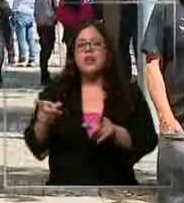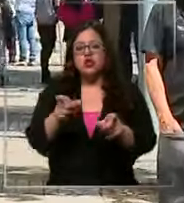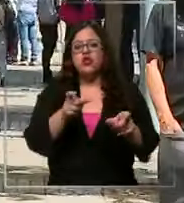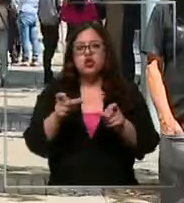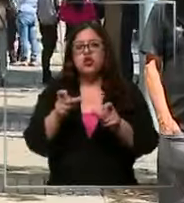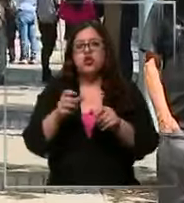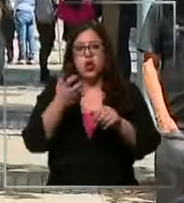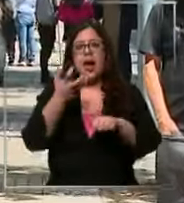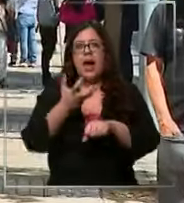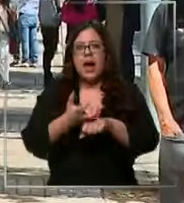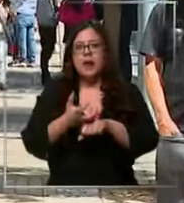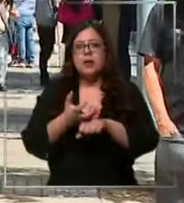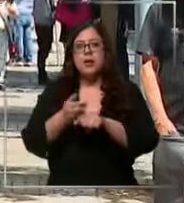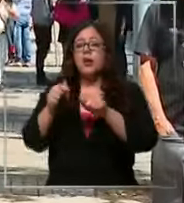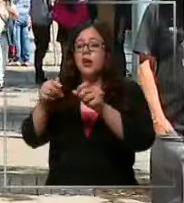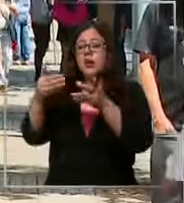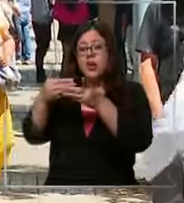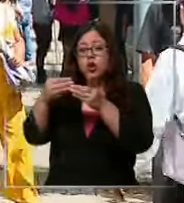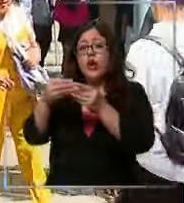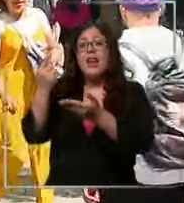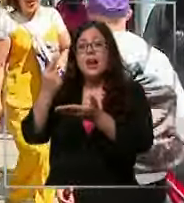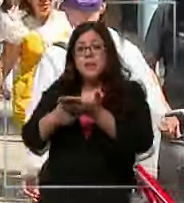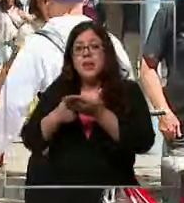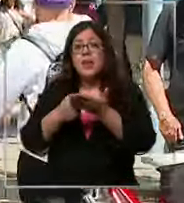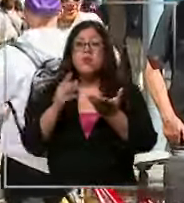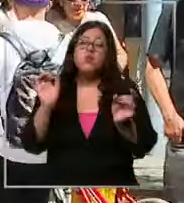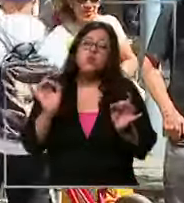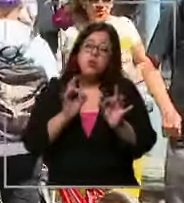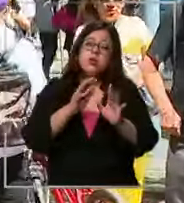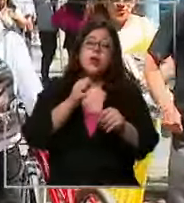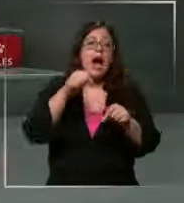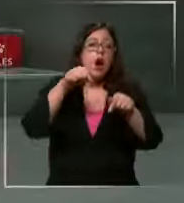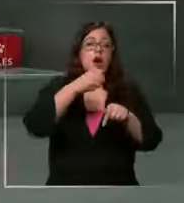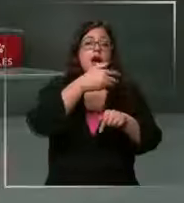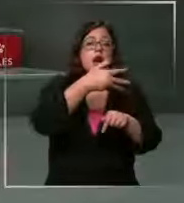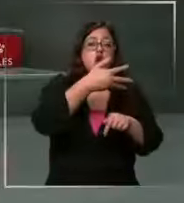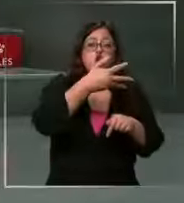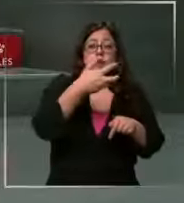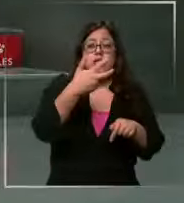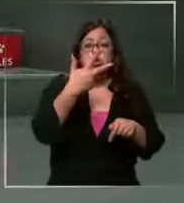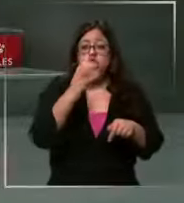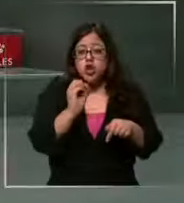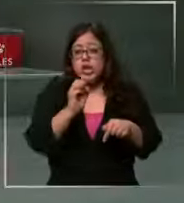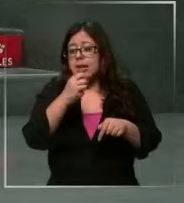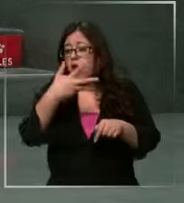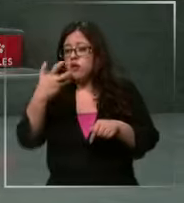sea que llegue a 1 es muy posible o sea estamos en 980 990 si yo veo que ese ese aumento 100000